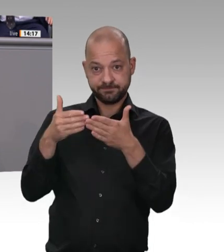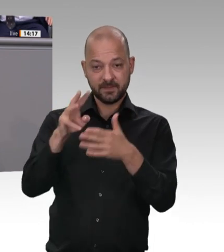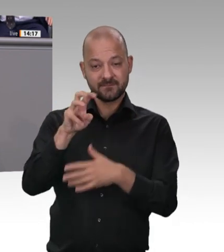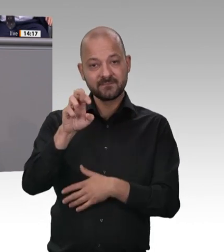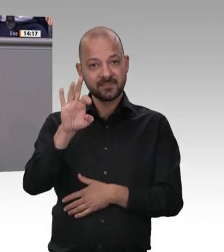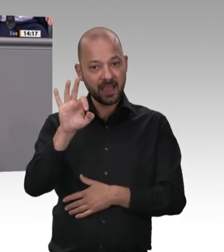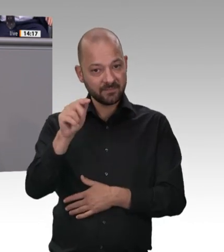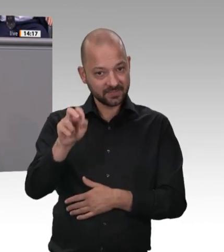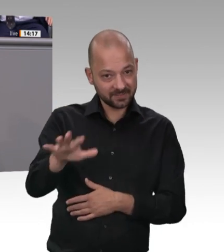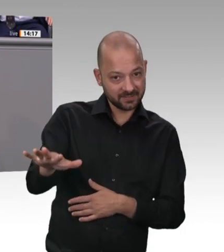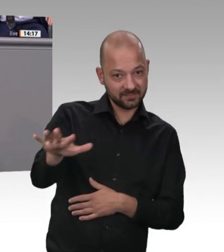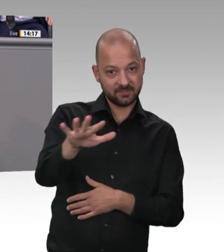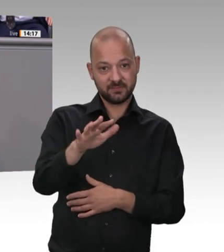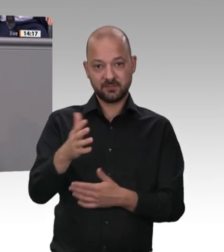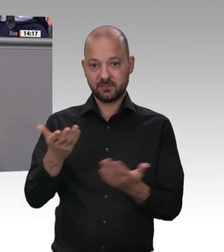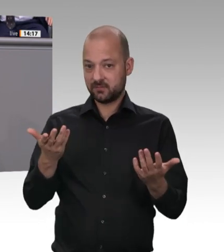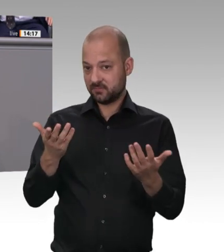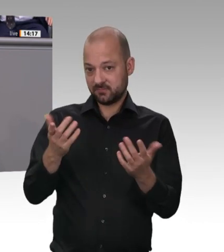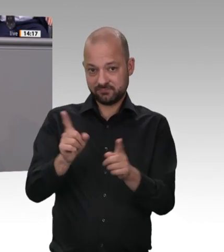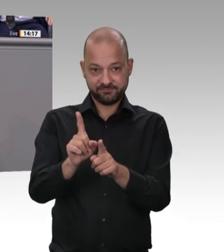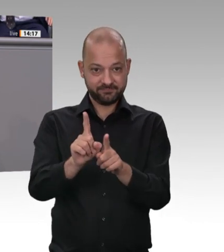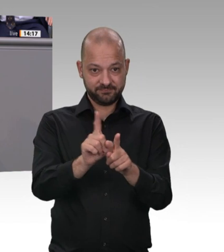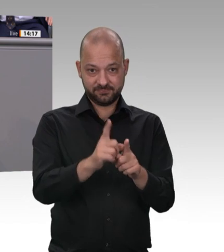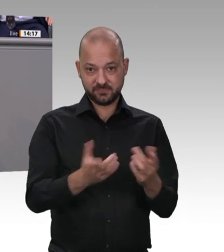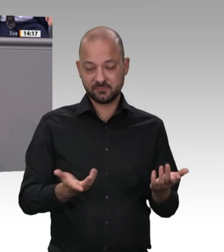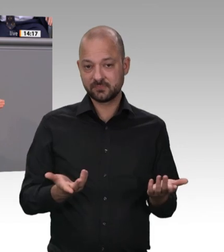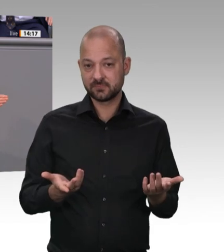angesichts der Katastrophe – und ich sage „Katastrophe“ –, die wir gerade